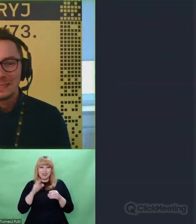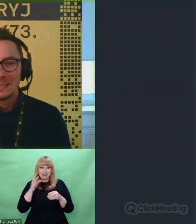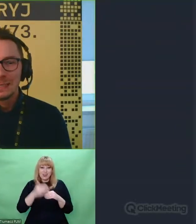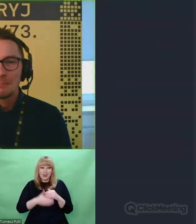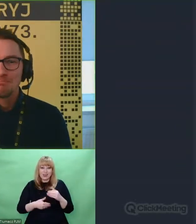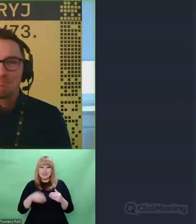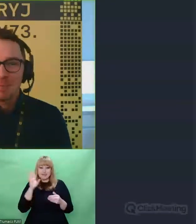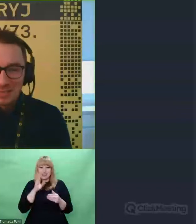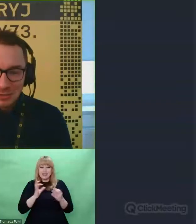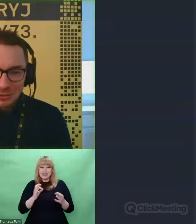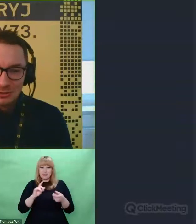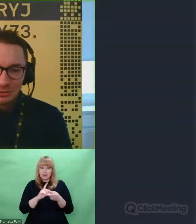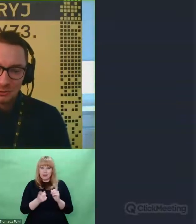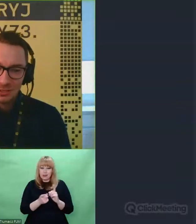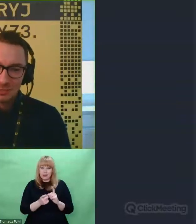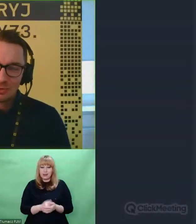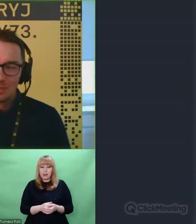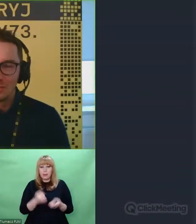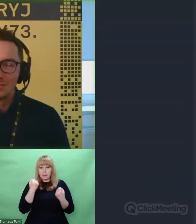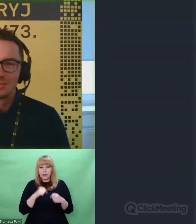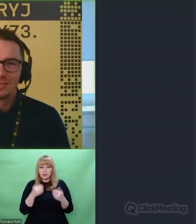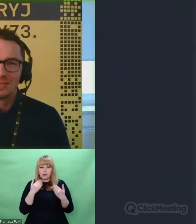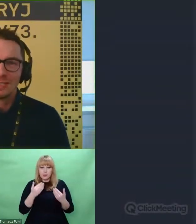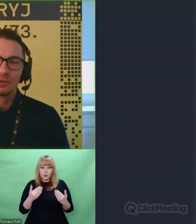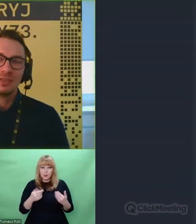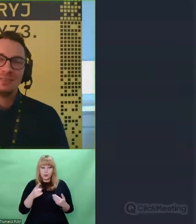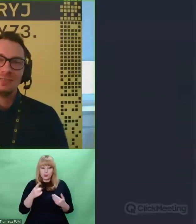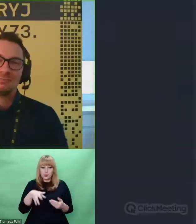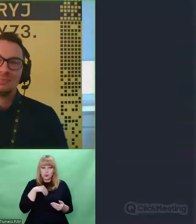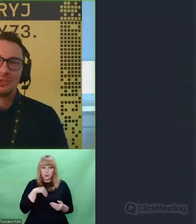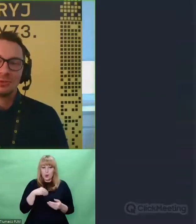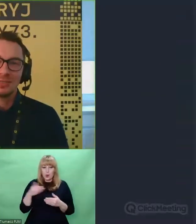Bardzo dziękuję, że przyjąłeś nasz zaproszenie.